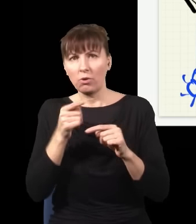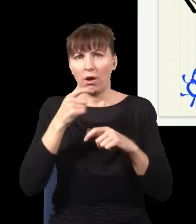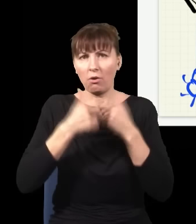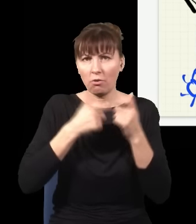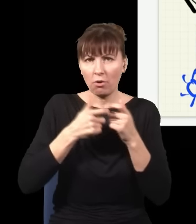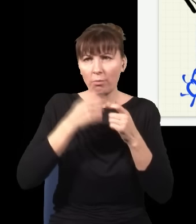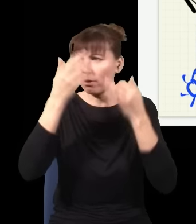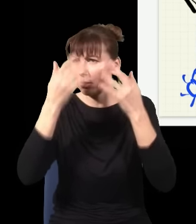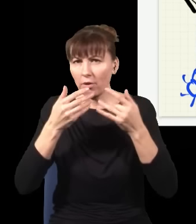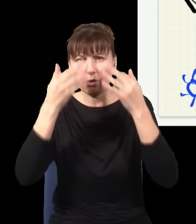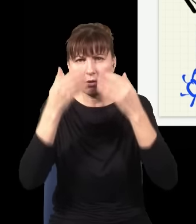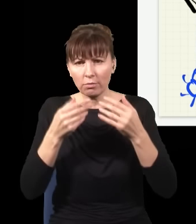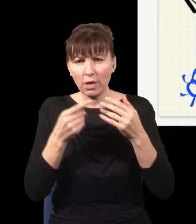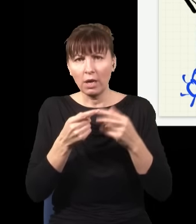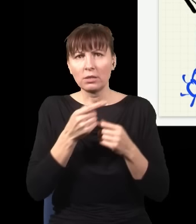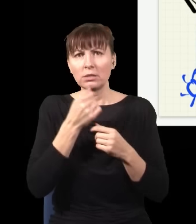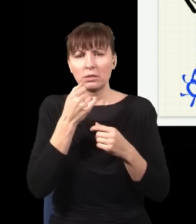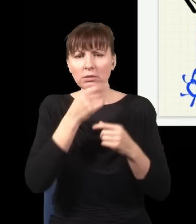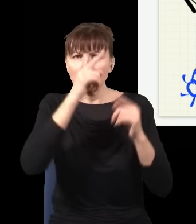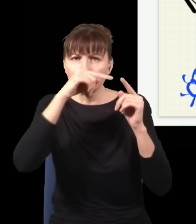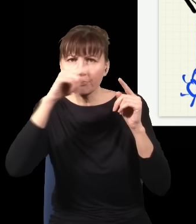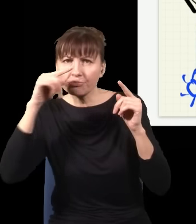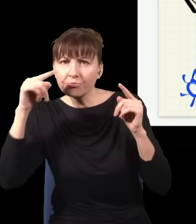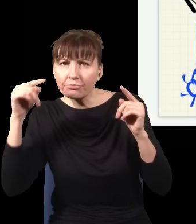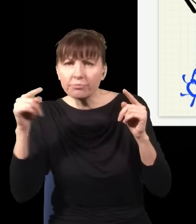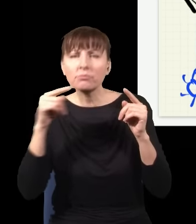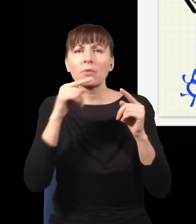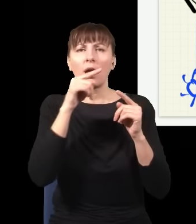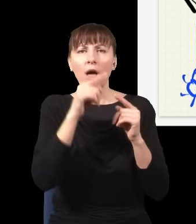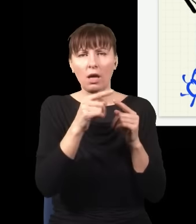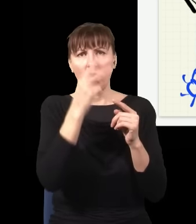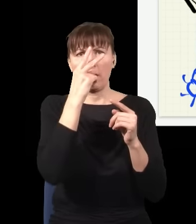jak kliknął ten detektor, zobaczę taką statystykę i ona się ułoży w obraz prążków interferencyjnych,